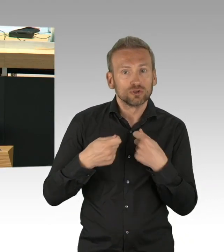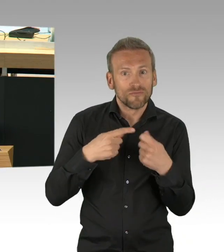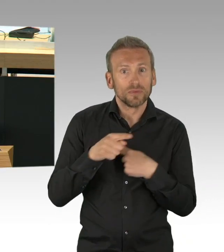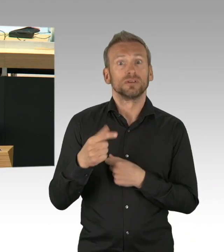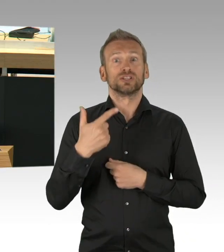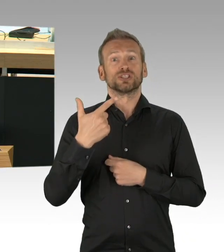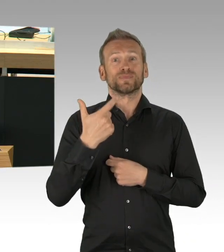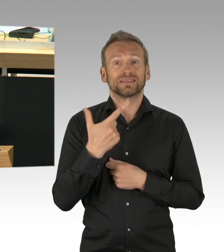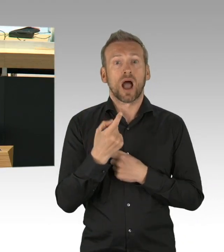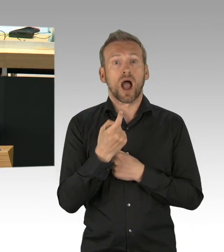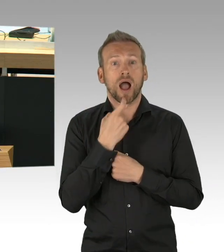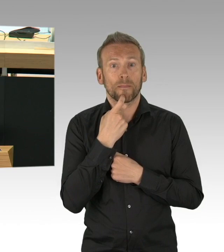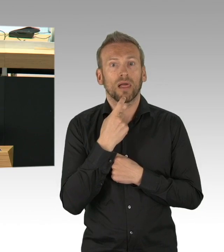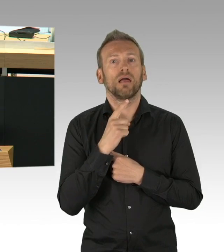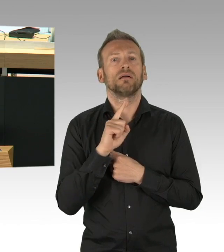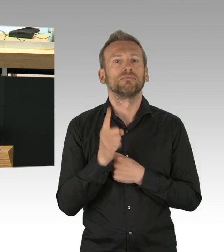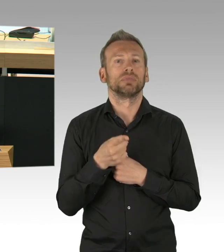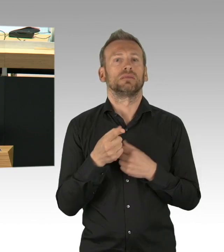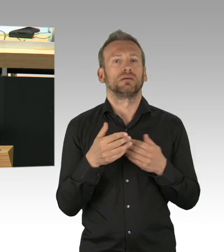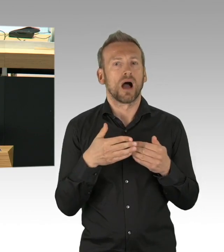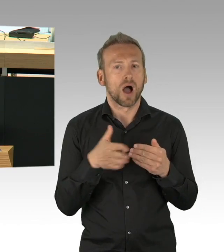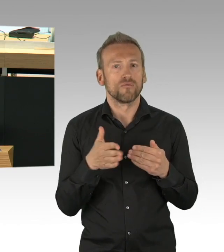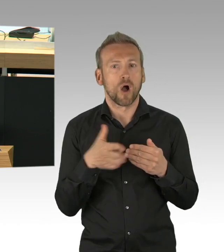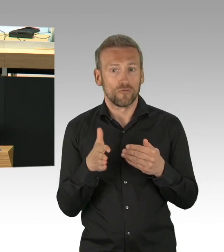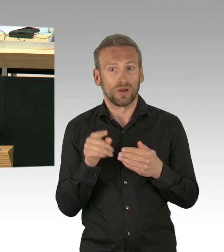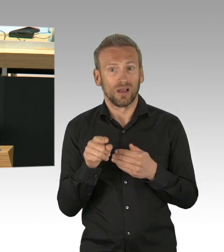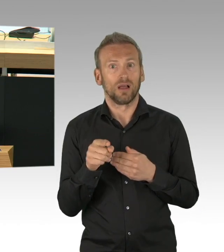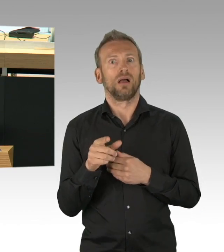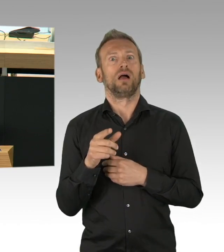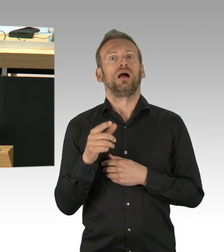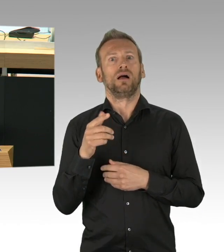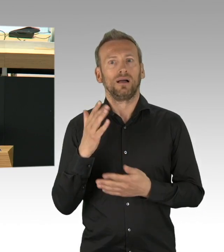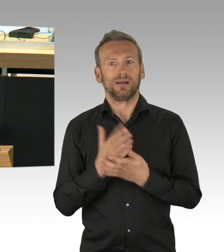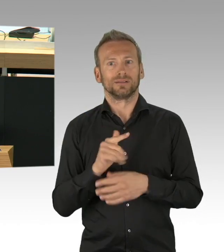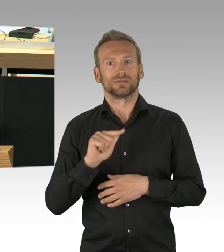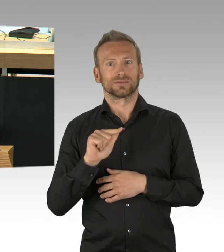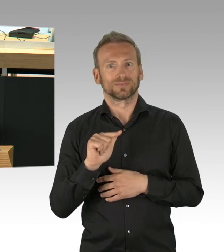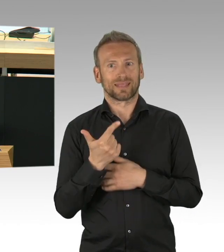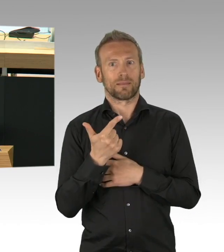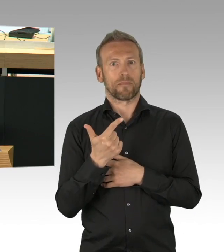Und das nehme ich auch dem Senat überhaupt nicht übel, weil zur damaligen Zeit unter den damaligen Erkenntnissen,